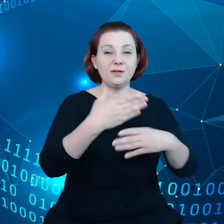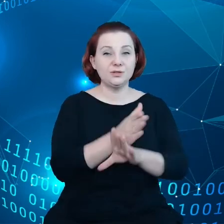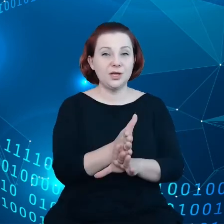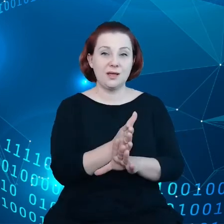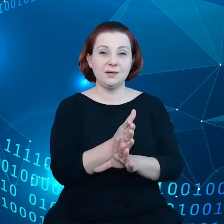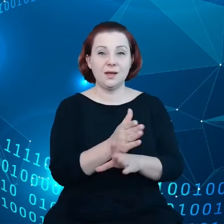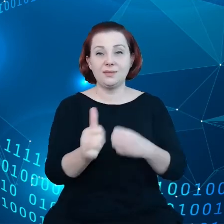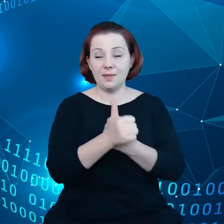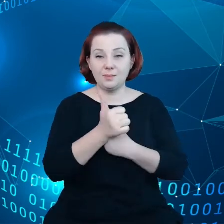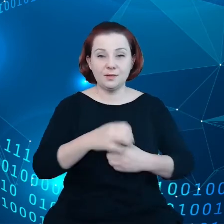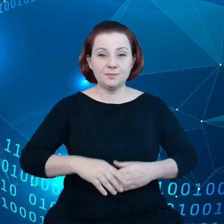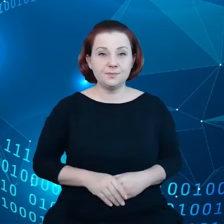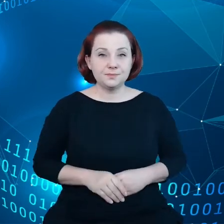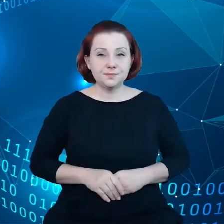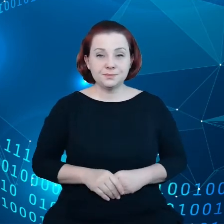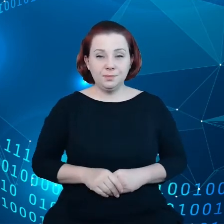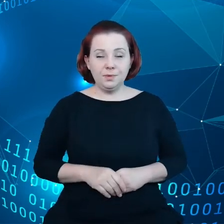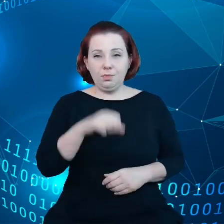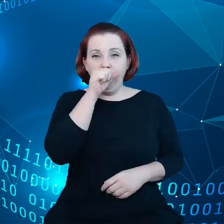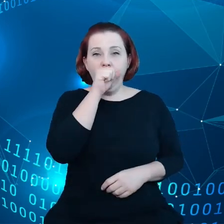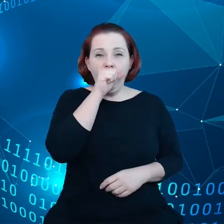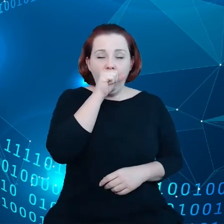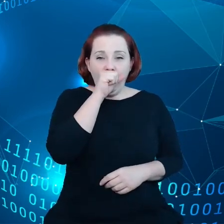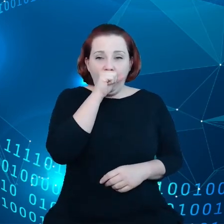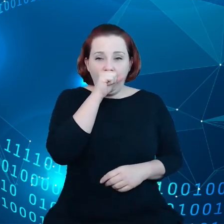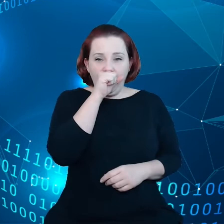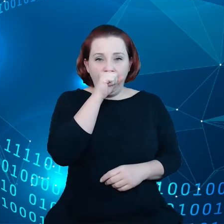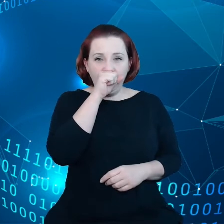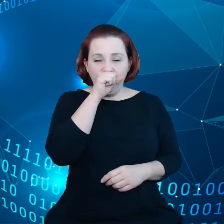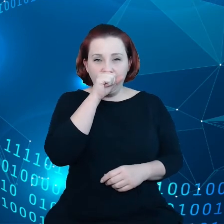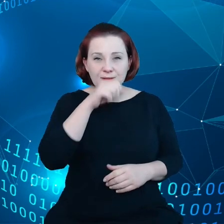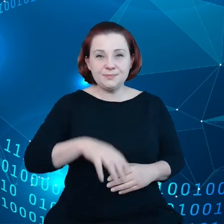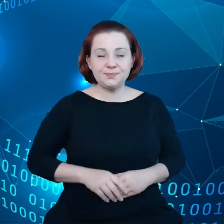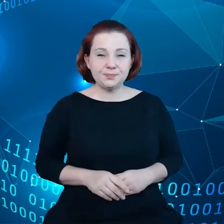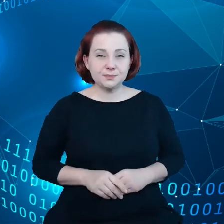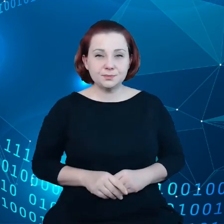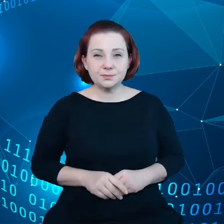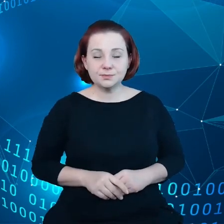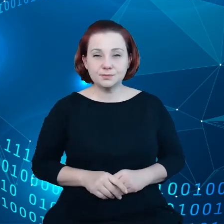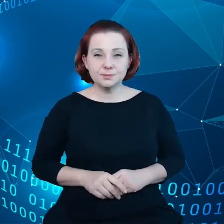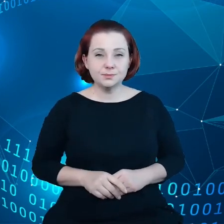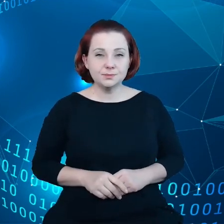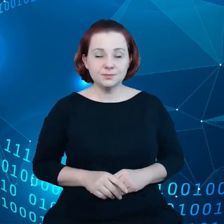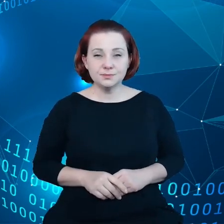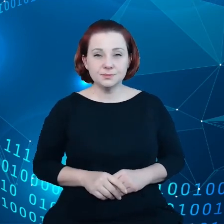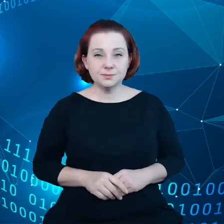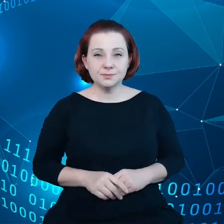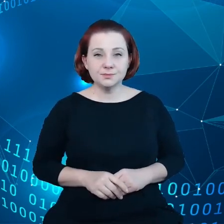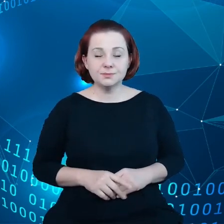Widzimy na tym slajdzie kilka przykładów, gdzie występują takie wąskie gardła. Jeśli mówimy o sektorze B2B